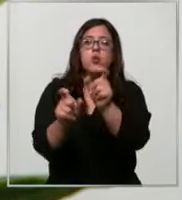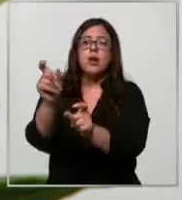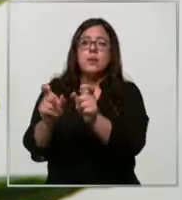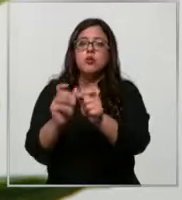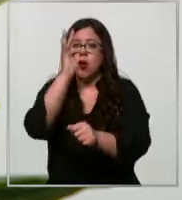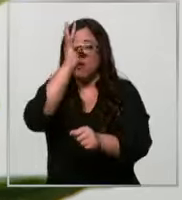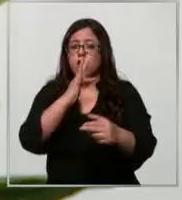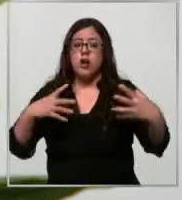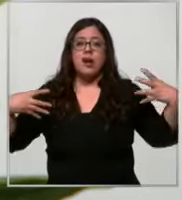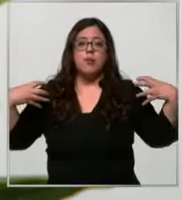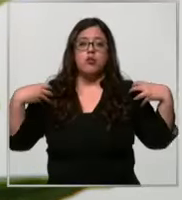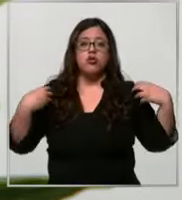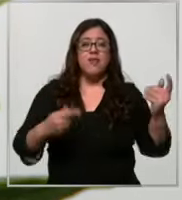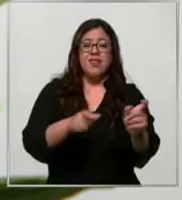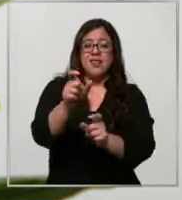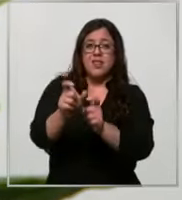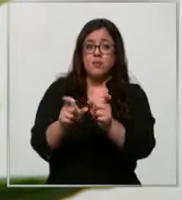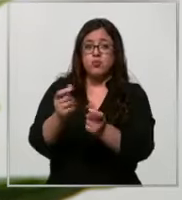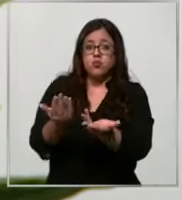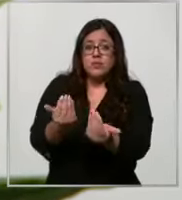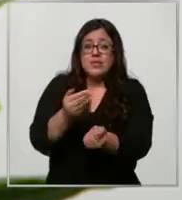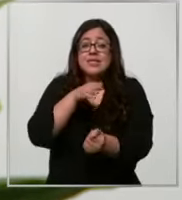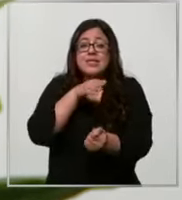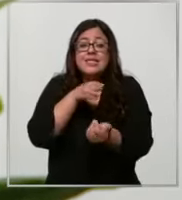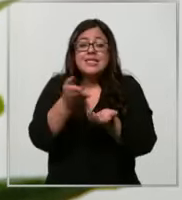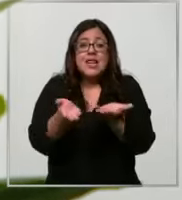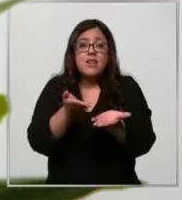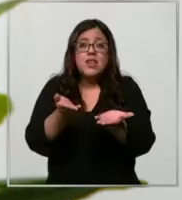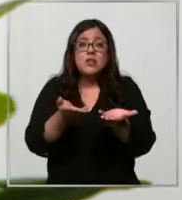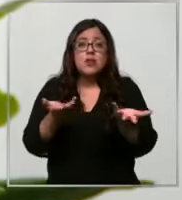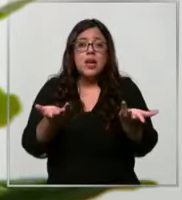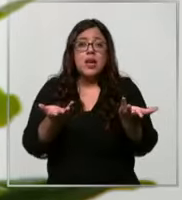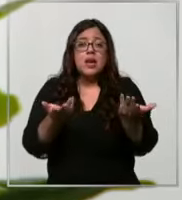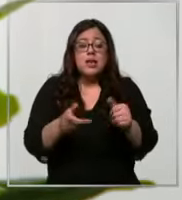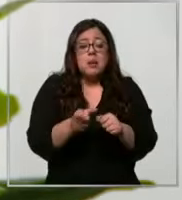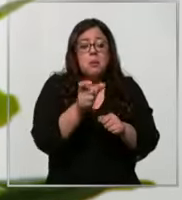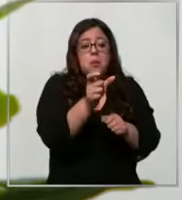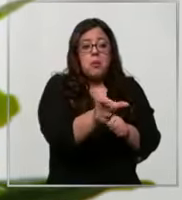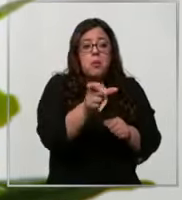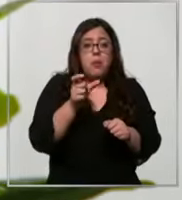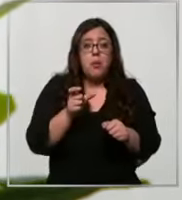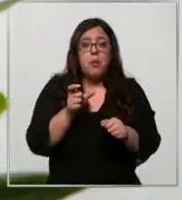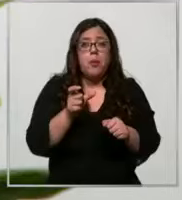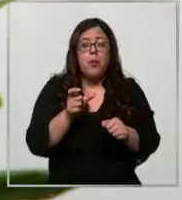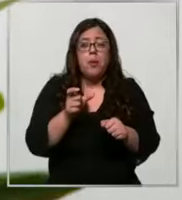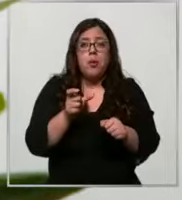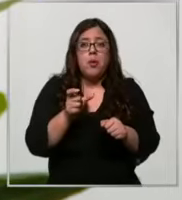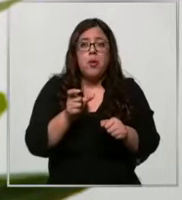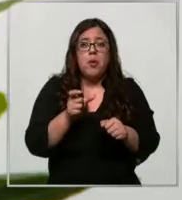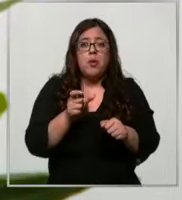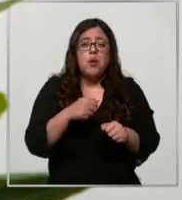de los pacientes va se identifica frente a este sistema automático carga el nombre del paciente